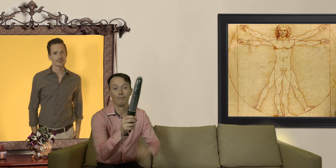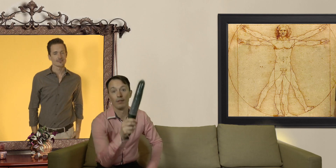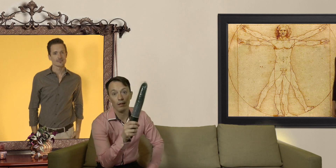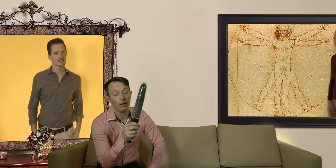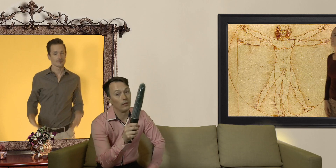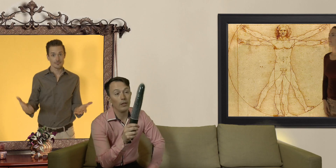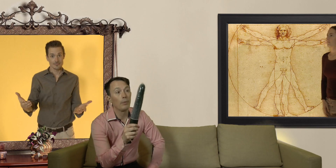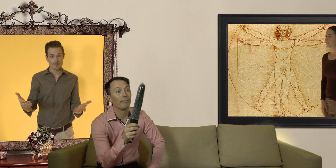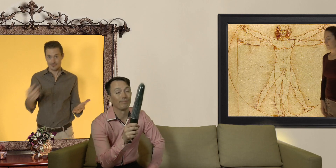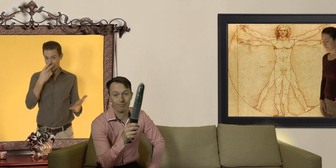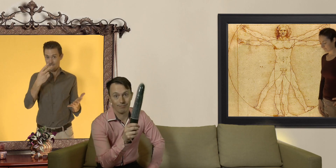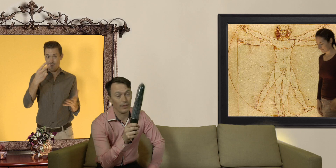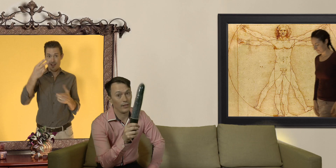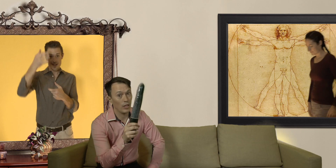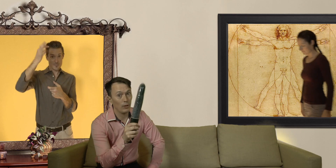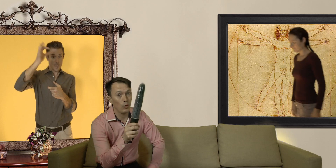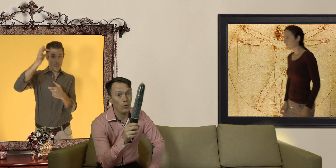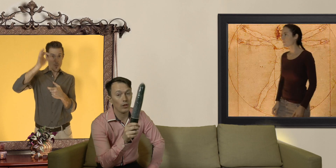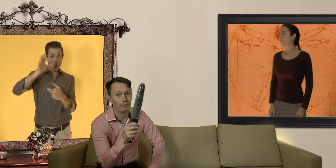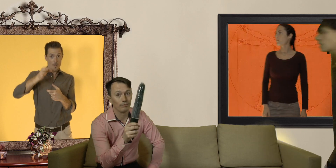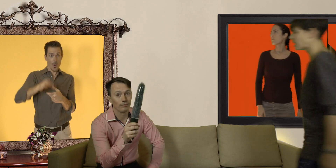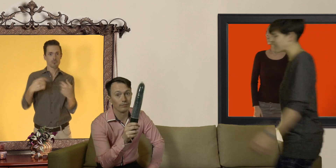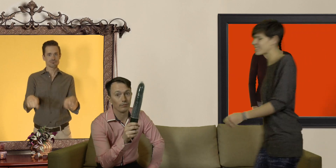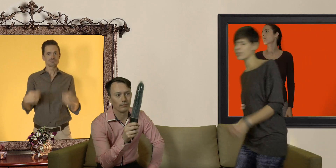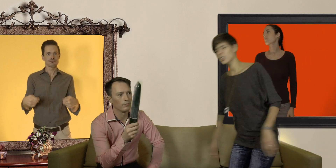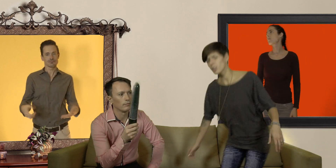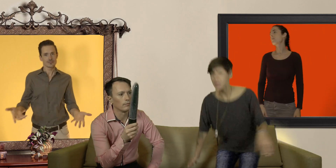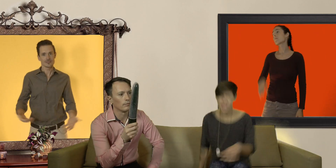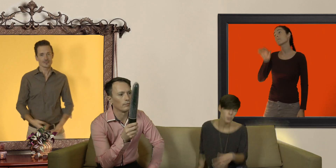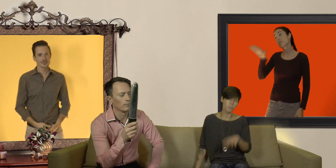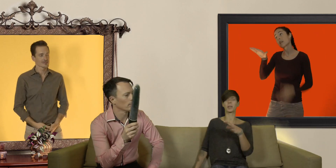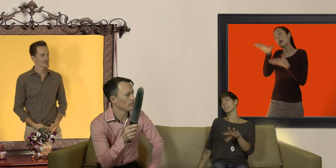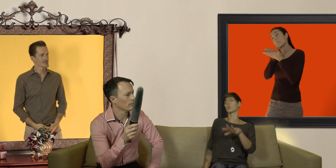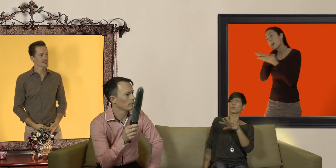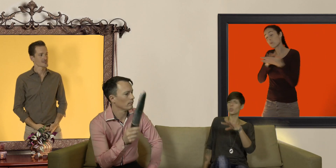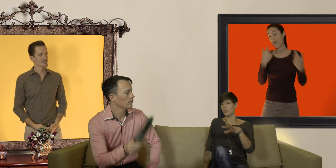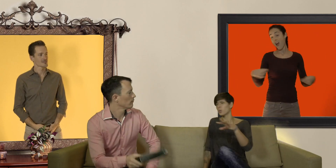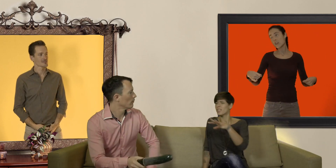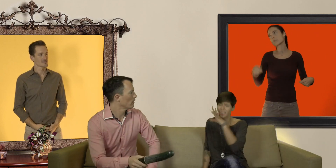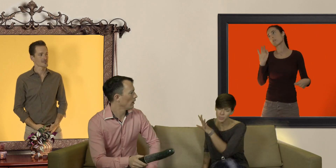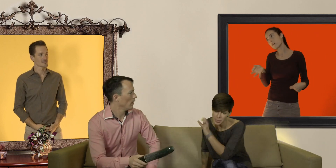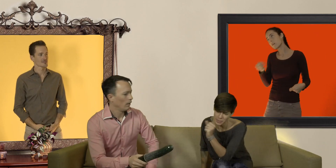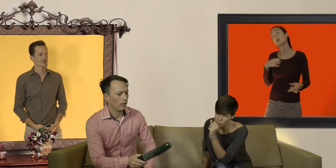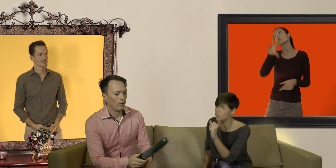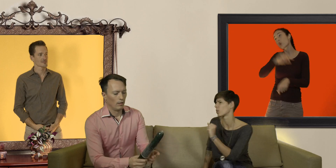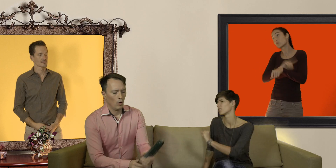Non les copains, c'est jamais trop court ! Steven quand même si je puis me permettre en dessous de 30 secondes c'est quand même un petit peu court !